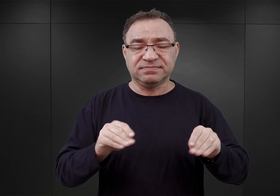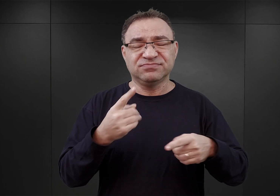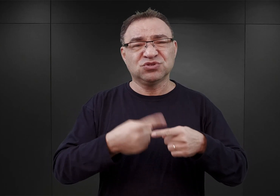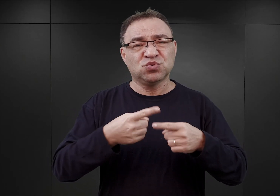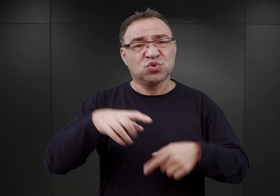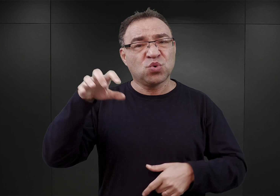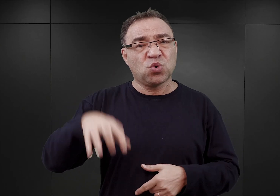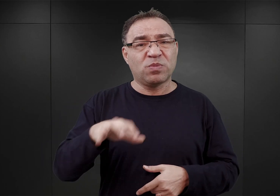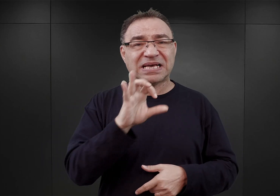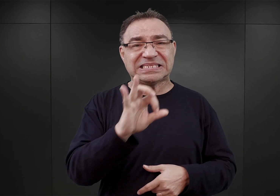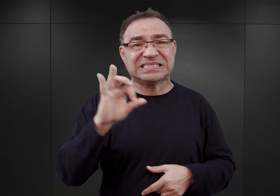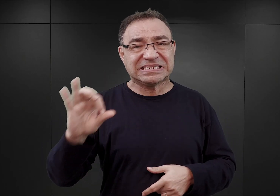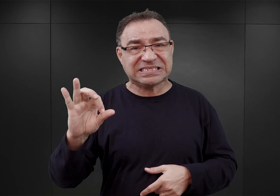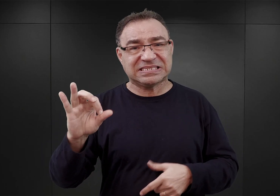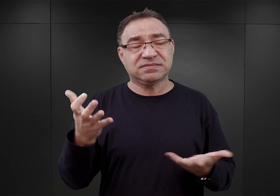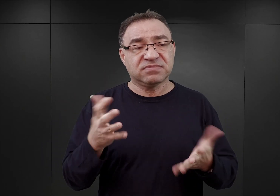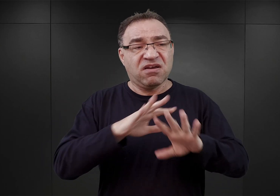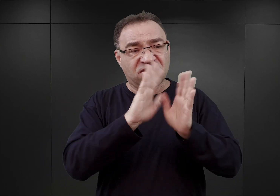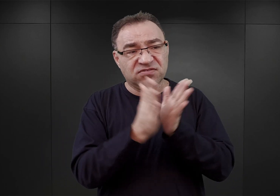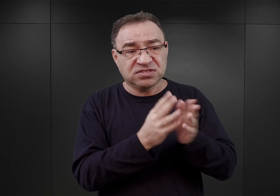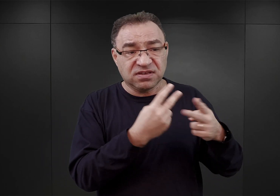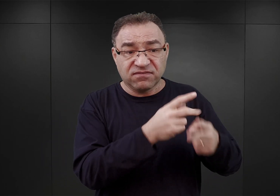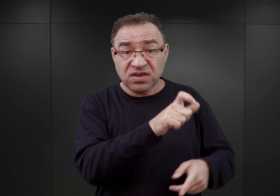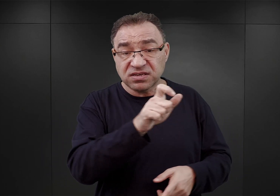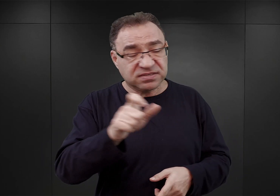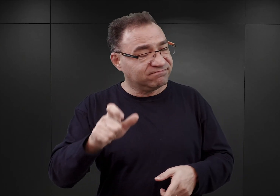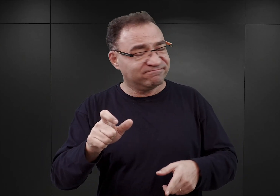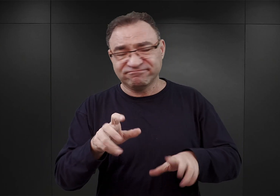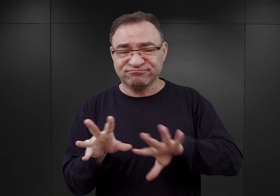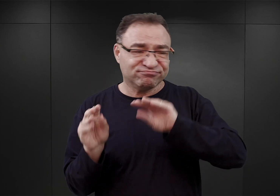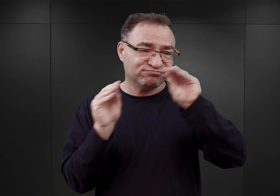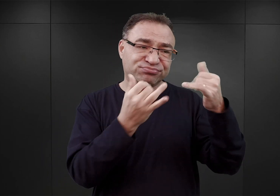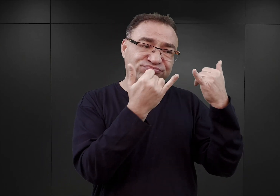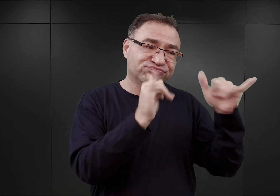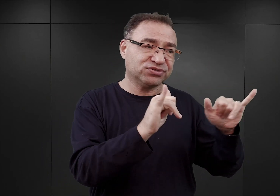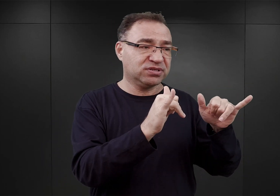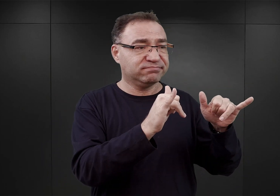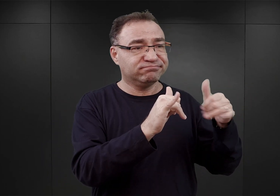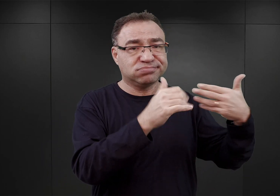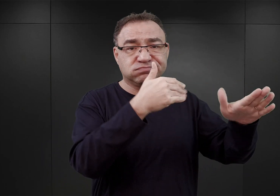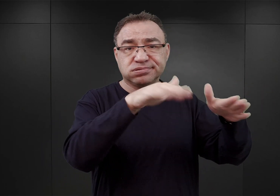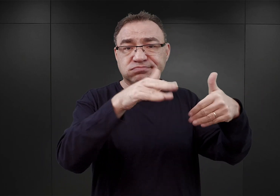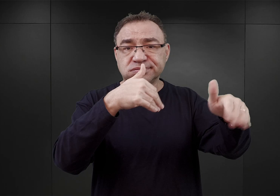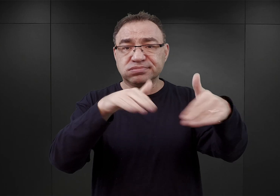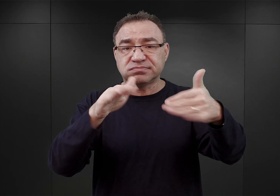W związku z tym wszystkich więźniów, którzy przebywali w tym obozie, przeniesiono do innych obozów, wzmagając jeszcze przepełnienie.